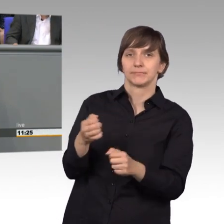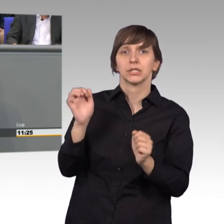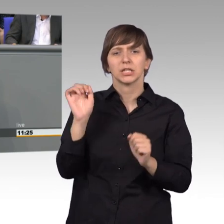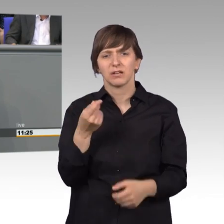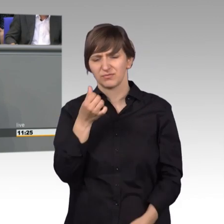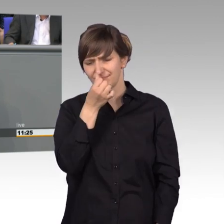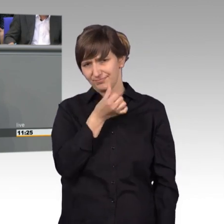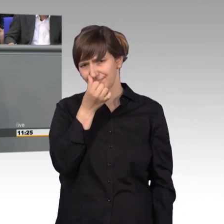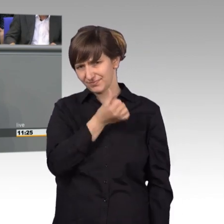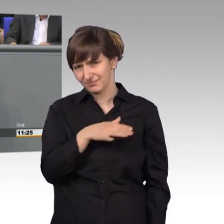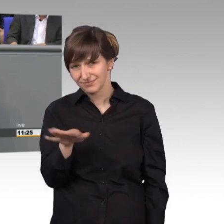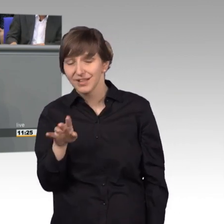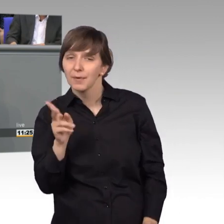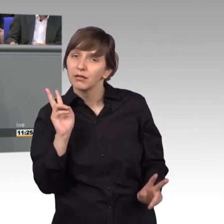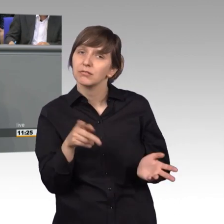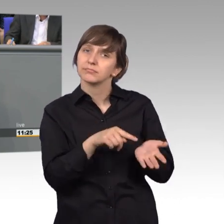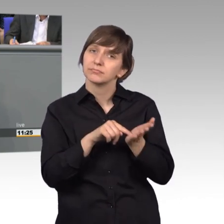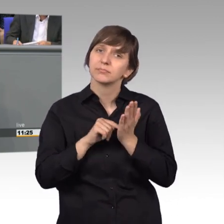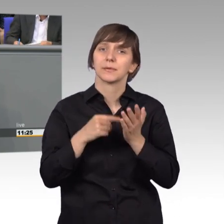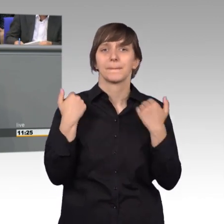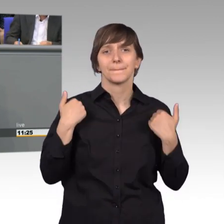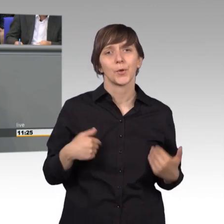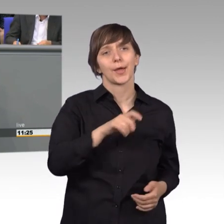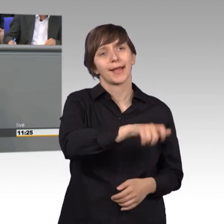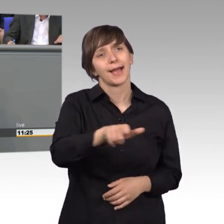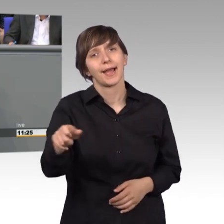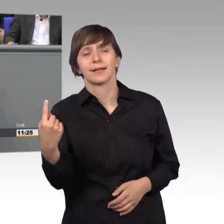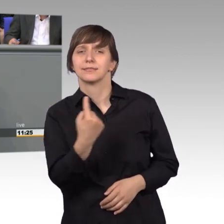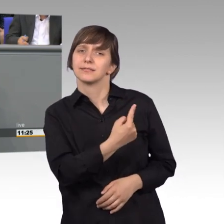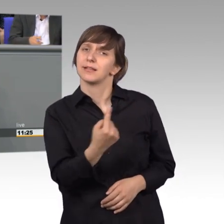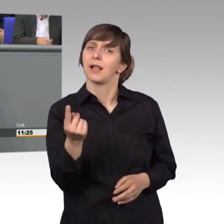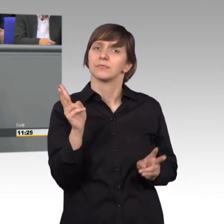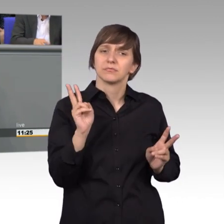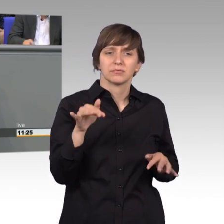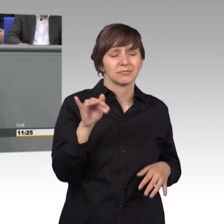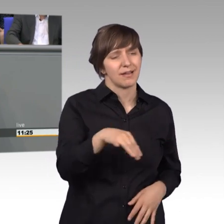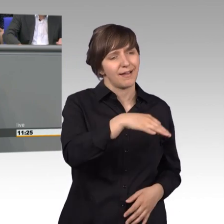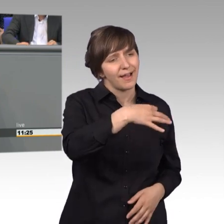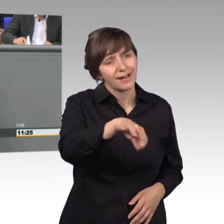Aber das zeigt, dass die Bürgerinnen und Bürger im Alltag ganz einzelne Probleme haben, die sie vor Allem stört.